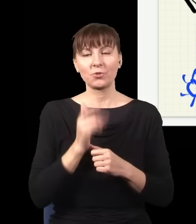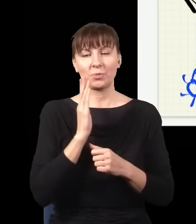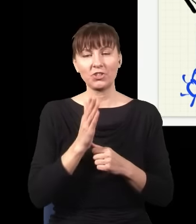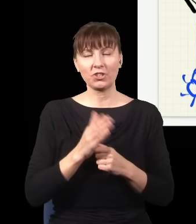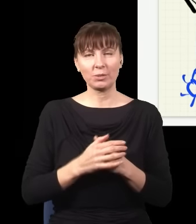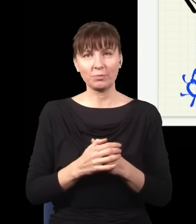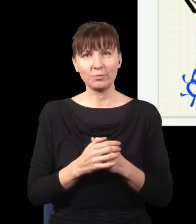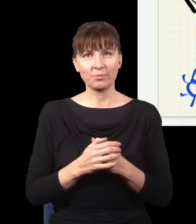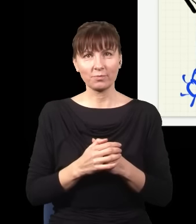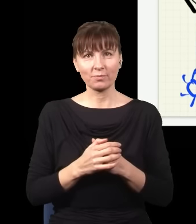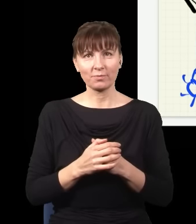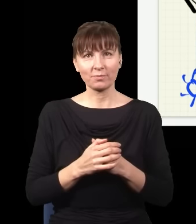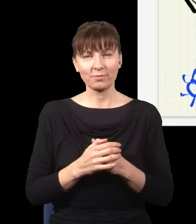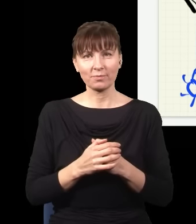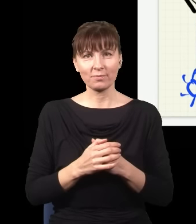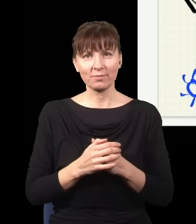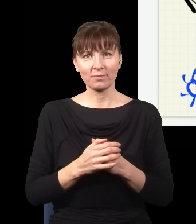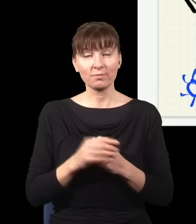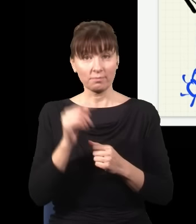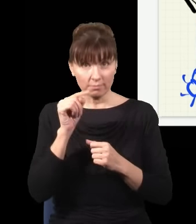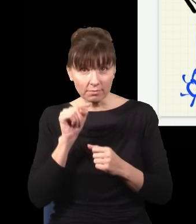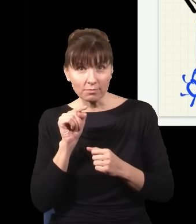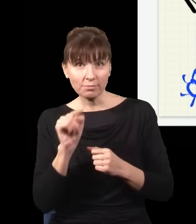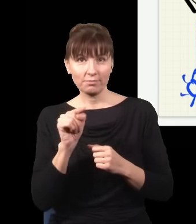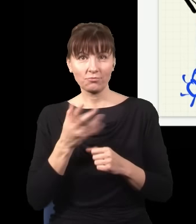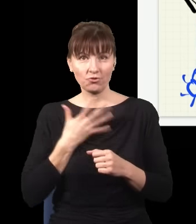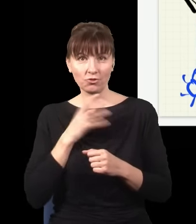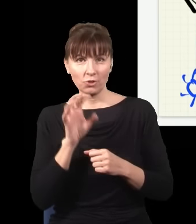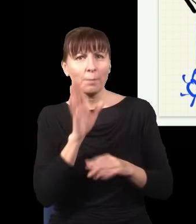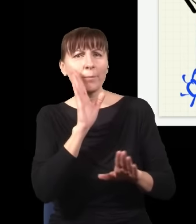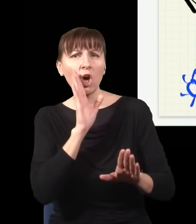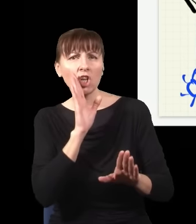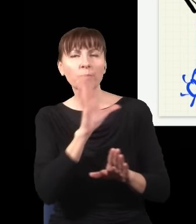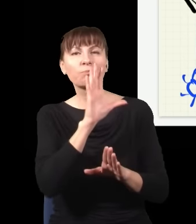Otóż jak kliknął ten dolny detektor, sytuacja jest bardzo podobna, bo znowu, światło mogło